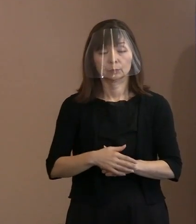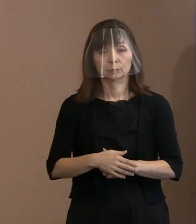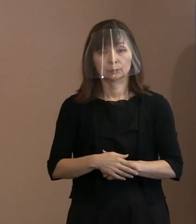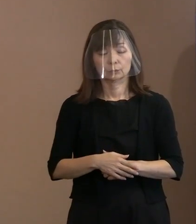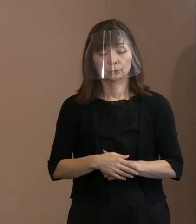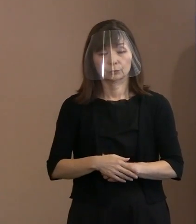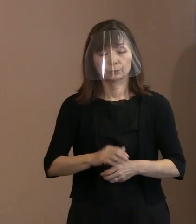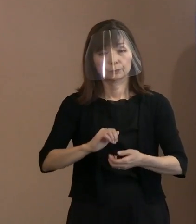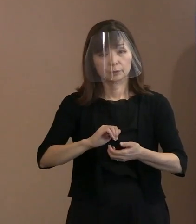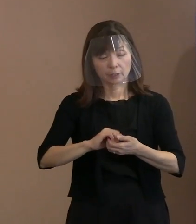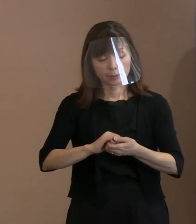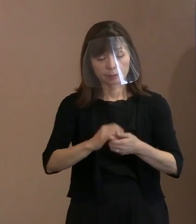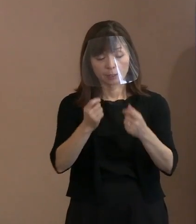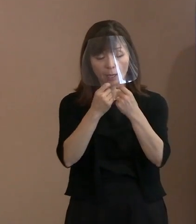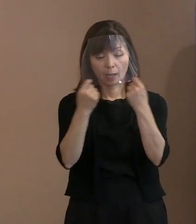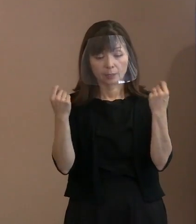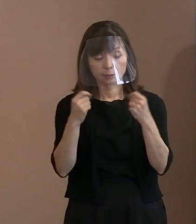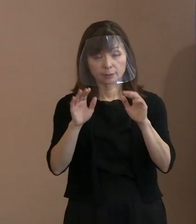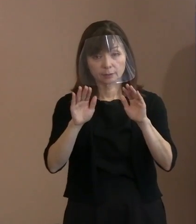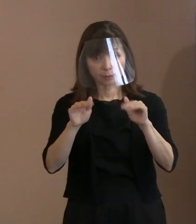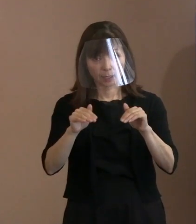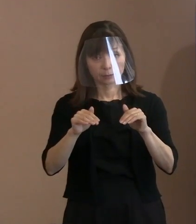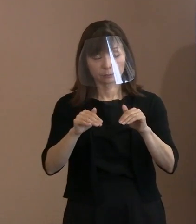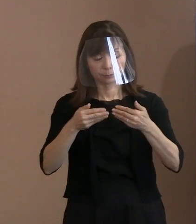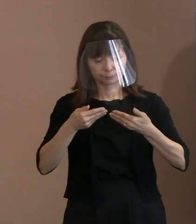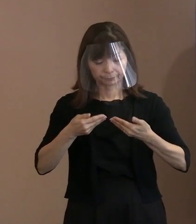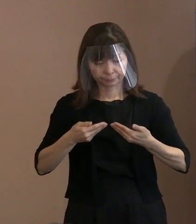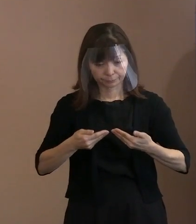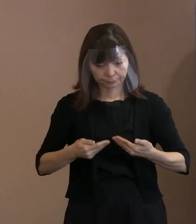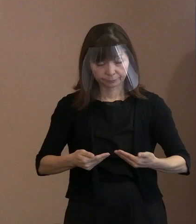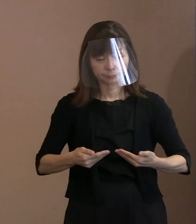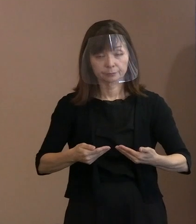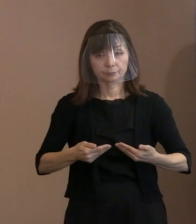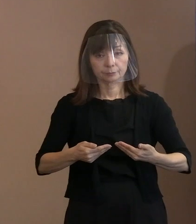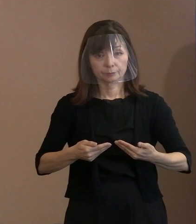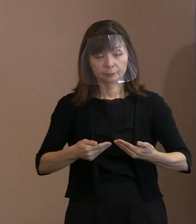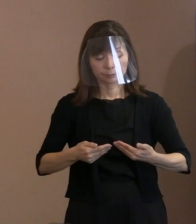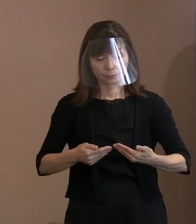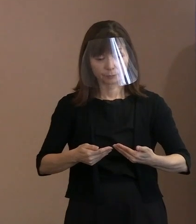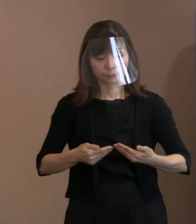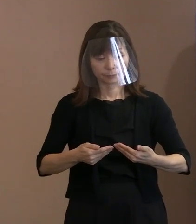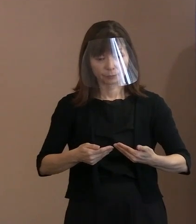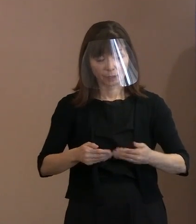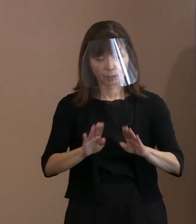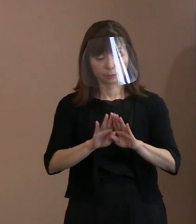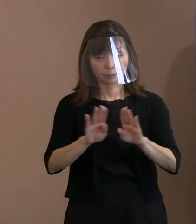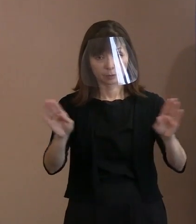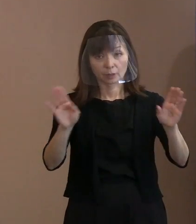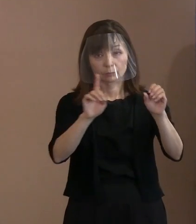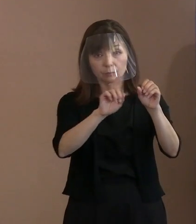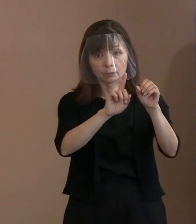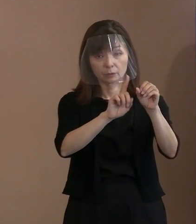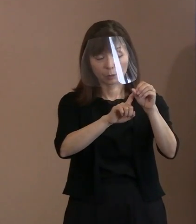ぜひこの式典を厳粛かつ 平穏に過ごすための取り扱いだということで